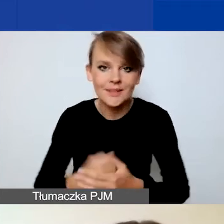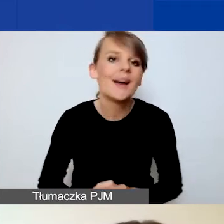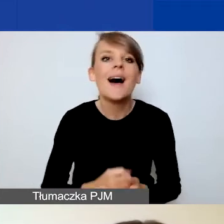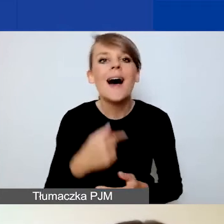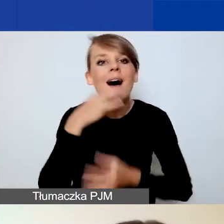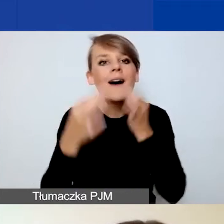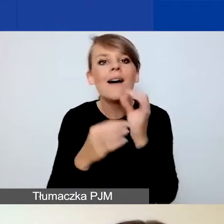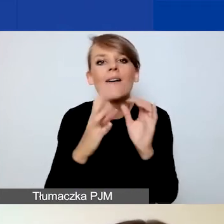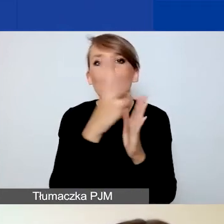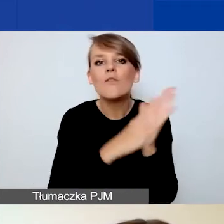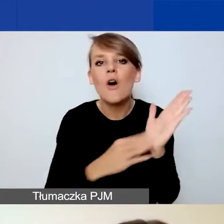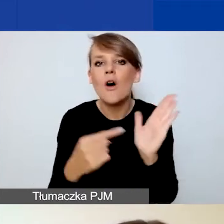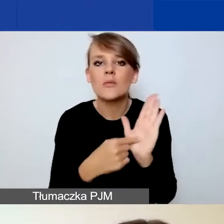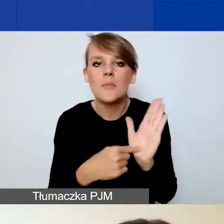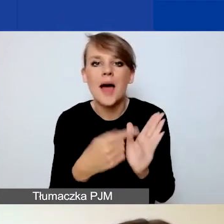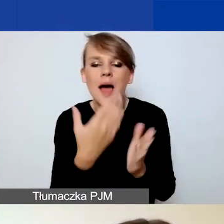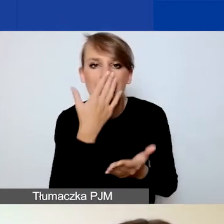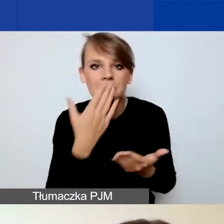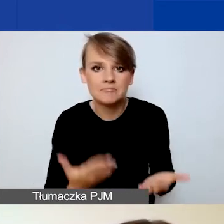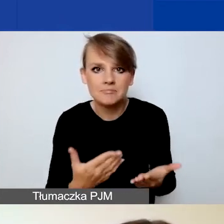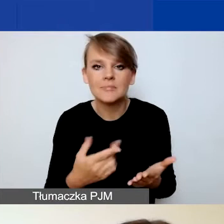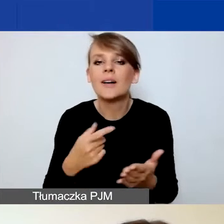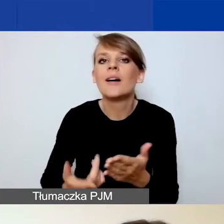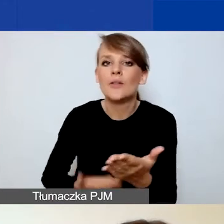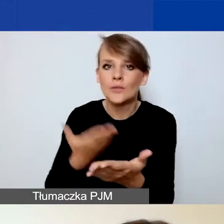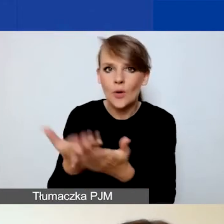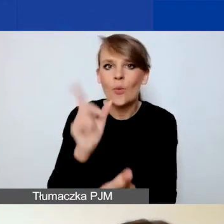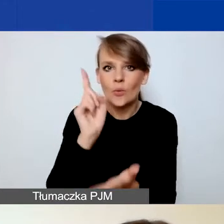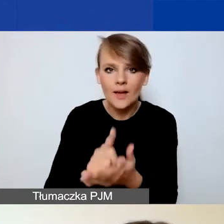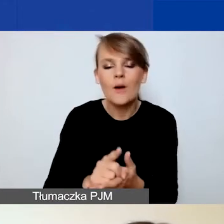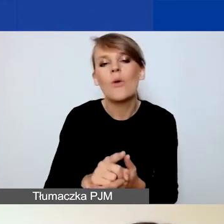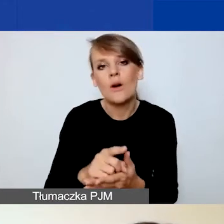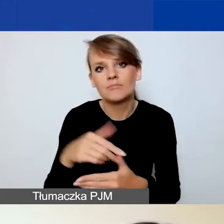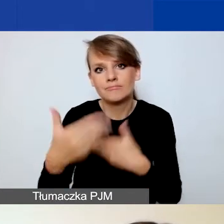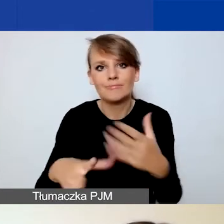aby z sukcesem ten wniosek złożyć i uzyskać dofinansowanie.